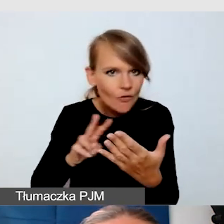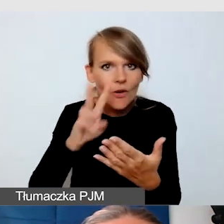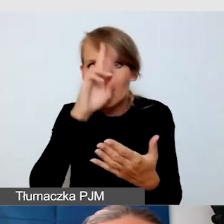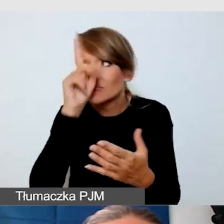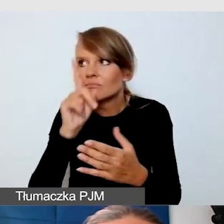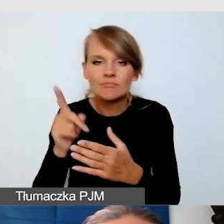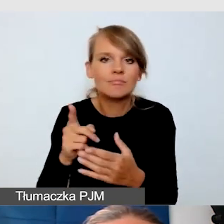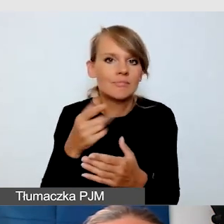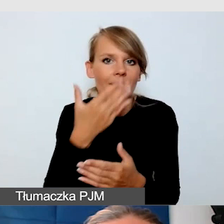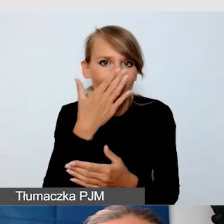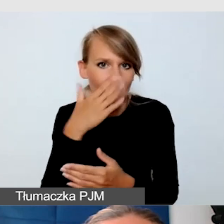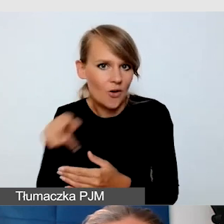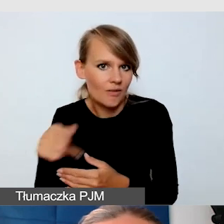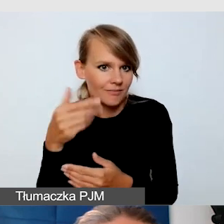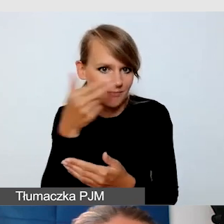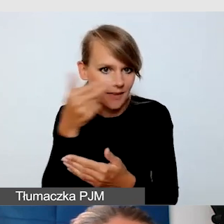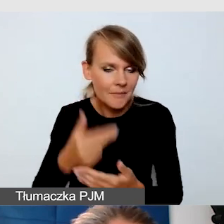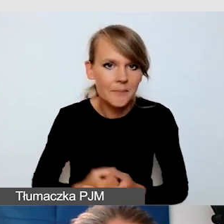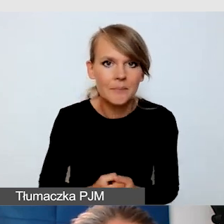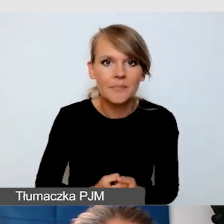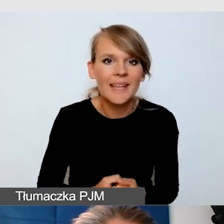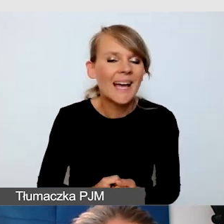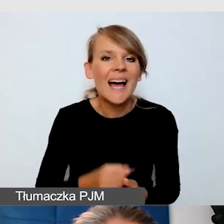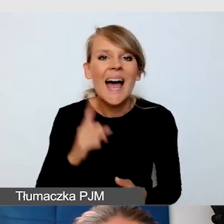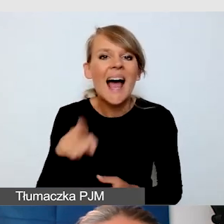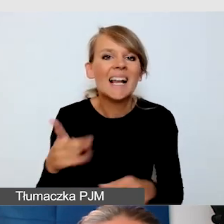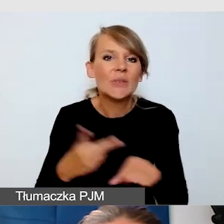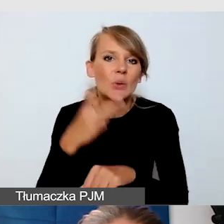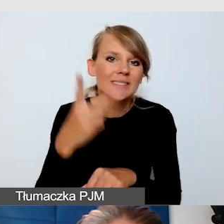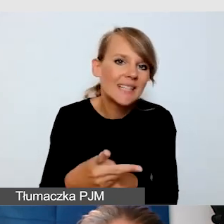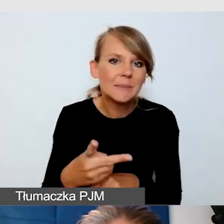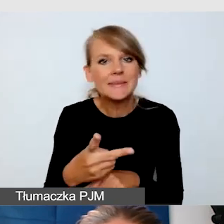On nie do końca był dostępny. Myśleliśmy o opisach alternatywnych,